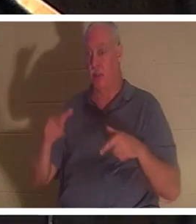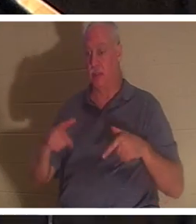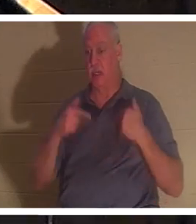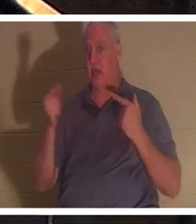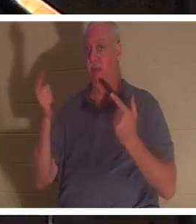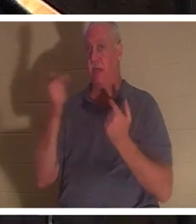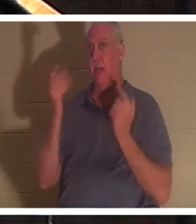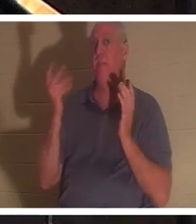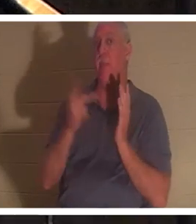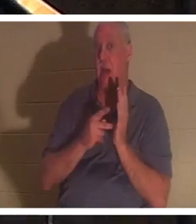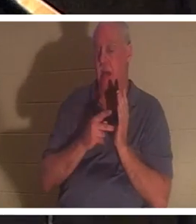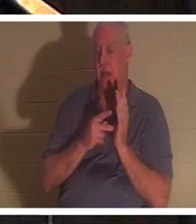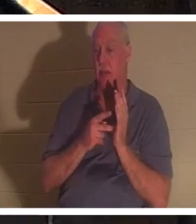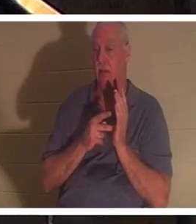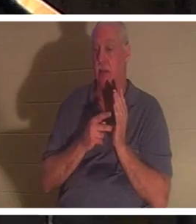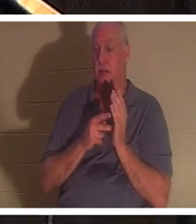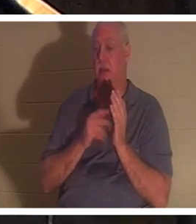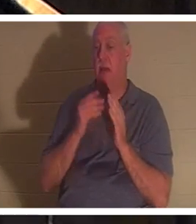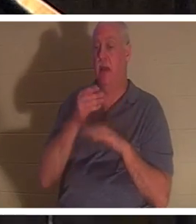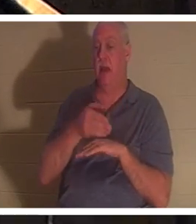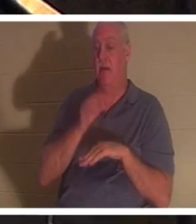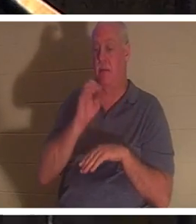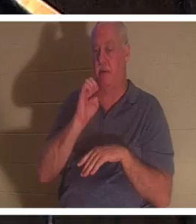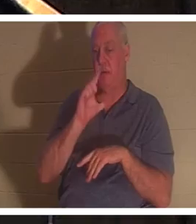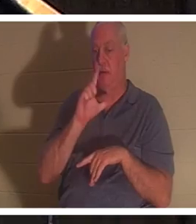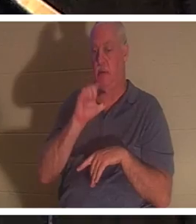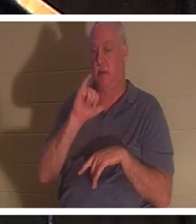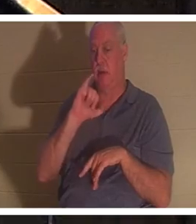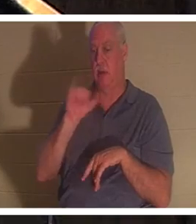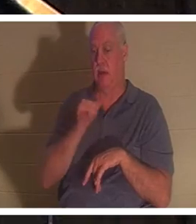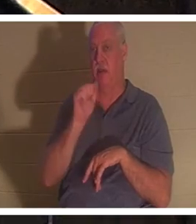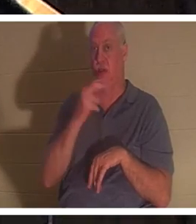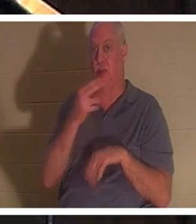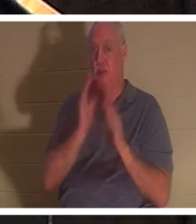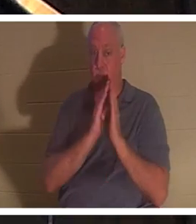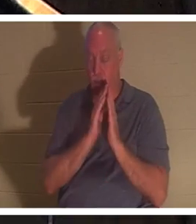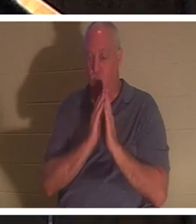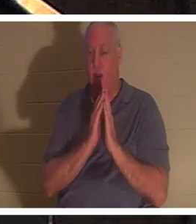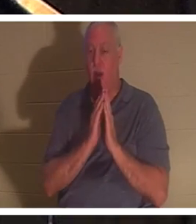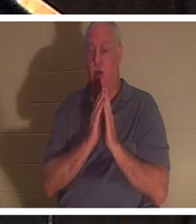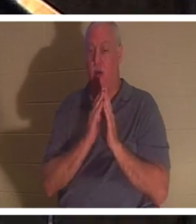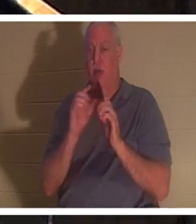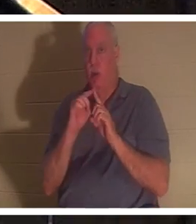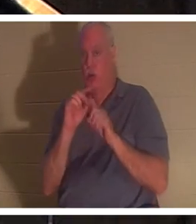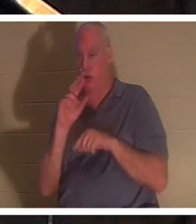nach Elias Gebet zu ihm zurückkehrte. Auch hier wird das hebräische Wort „nephesh“ verwendet, das wörtlich